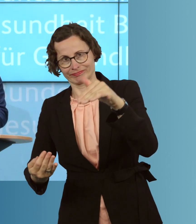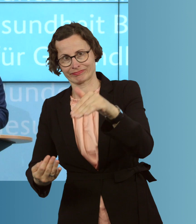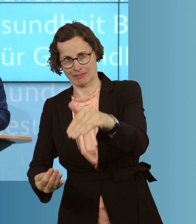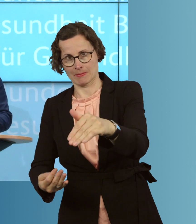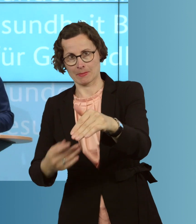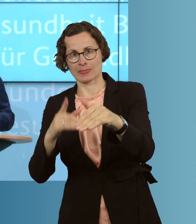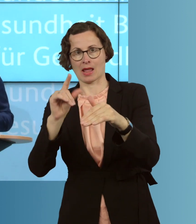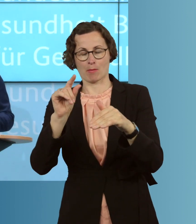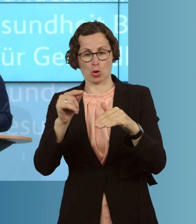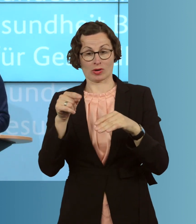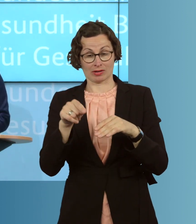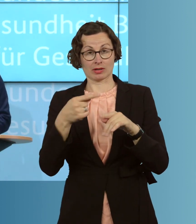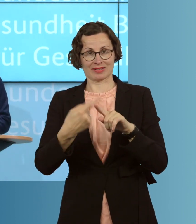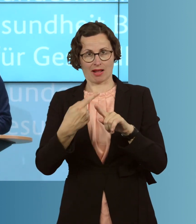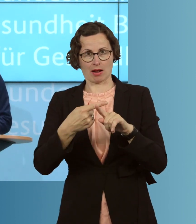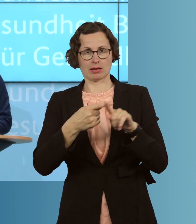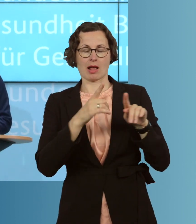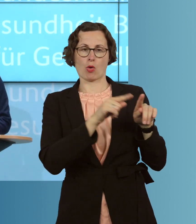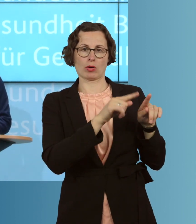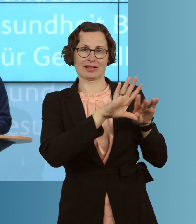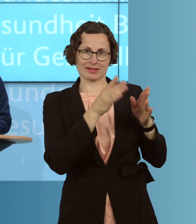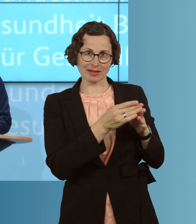dann eben auch aus, insgesamt, im Infektionsgeschehen,